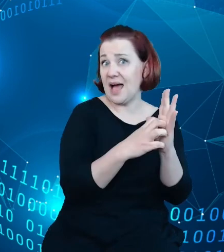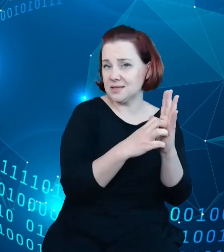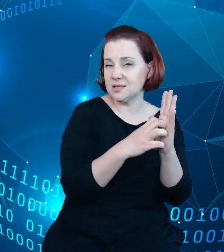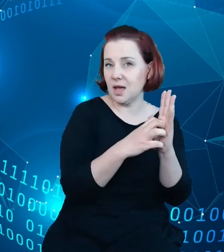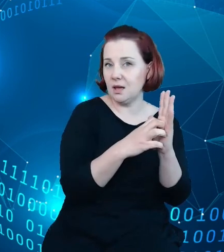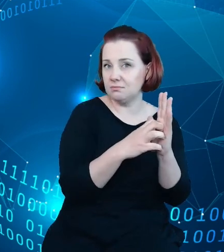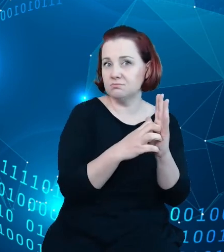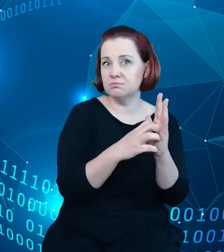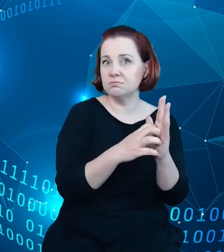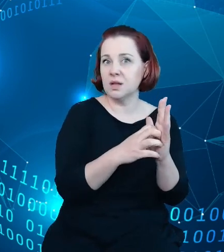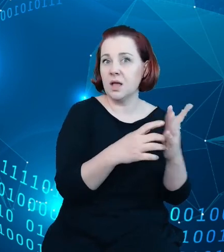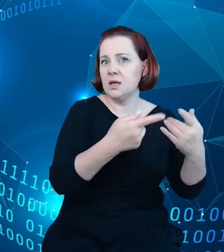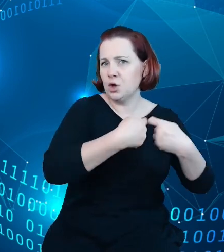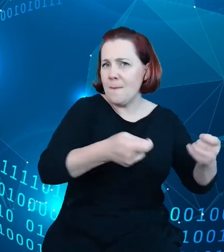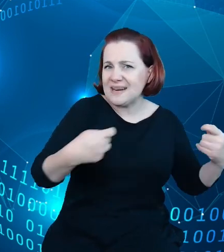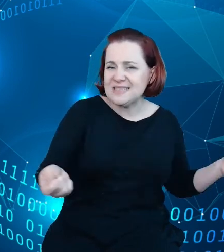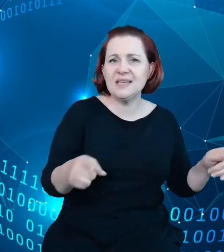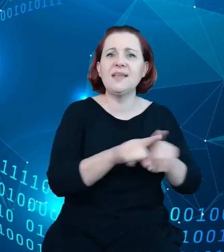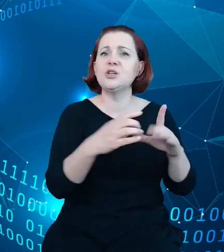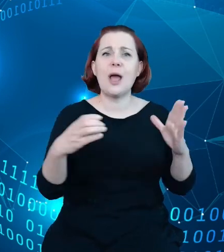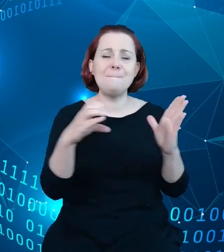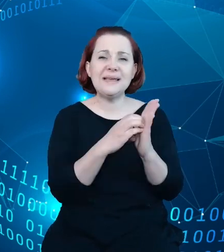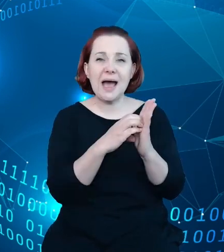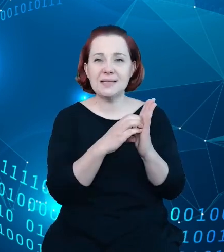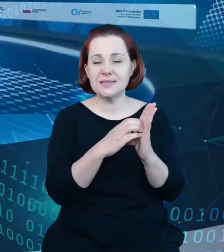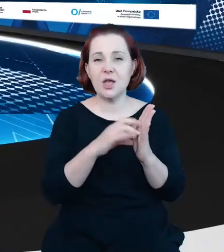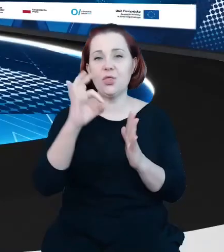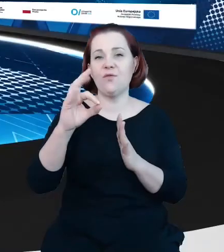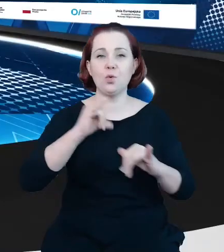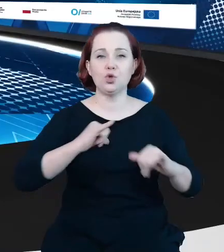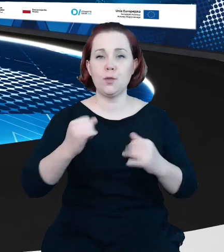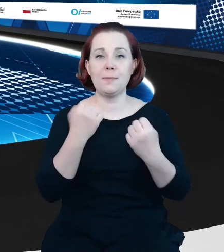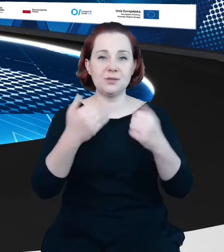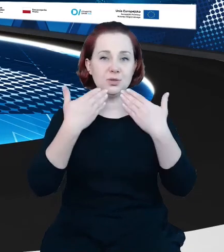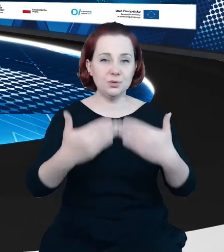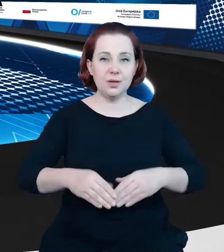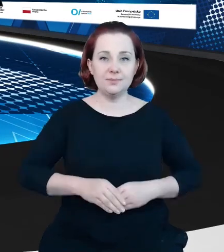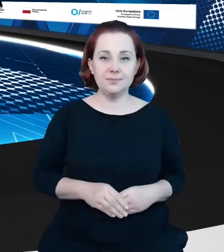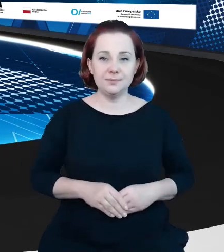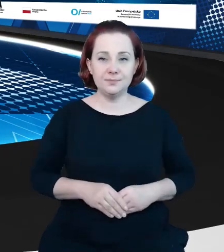czy aplikacje rządowe. Dziękuję Państwu. Dziękujemy bardzo serdecznie.